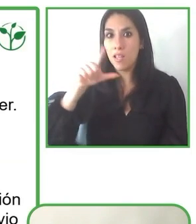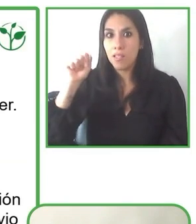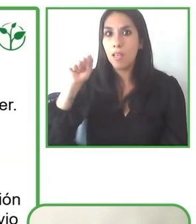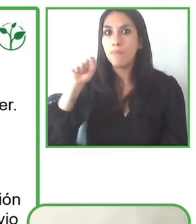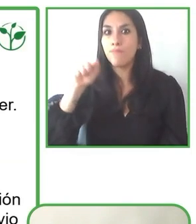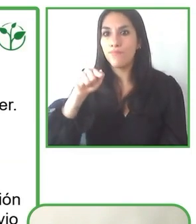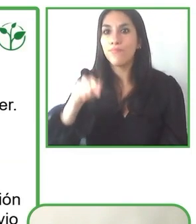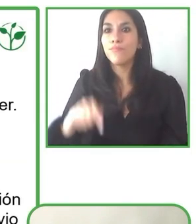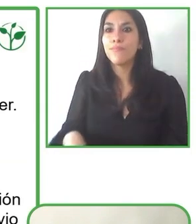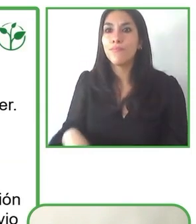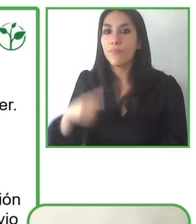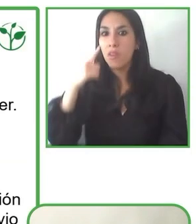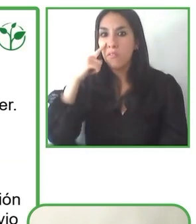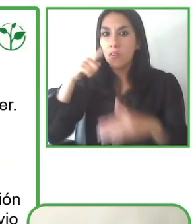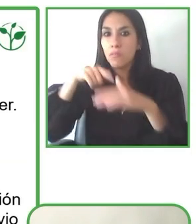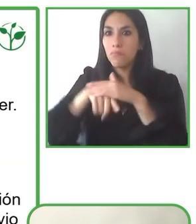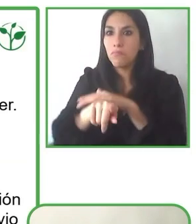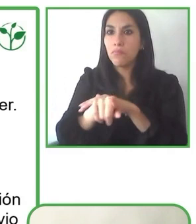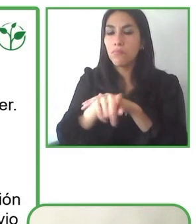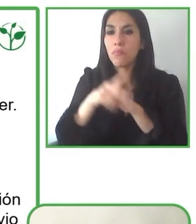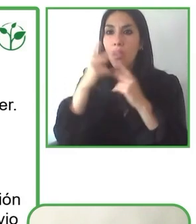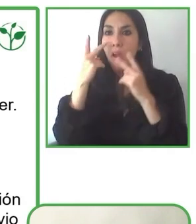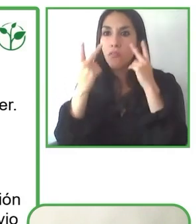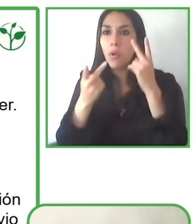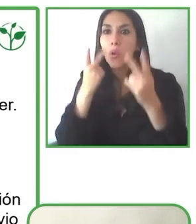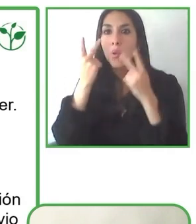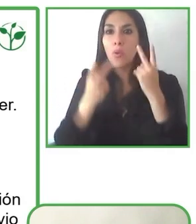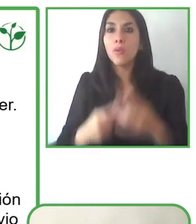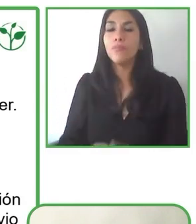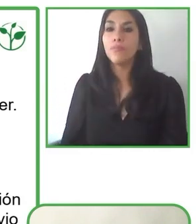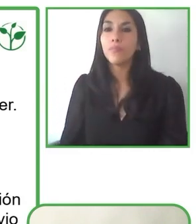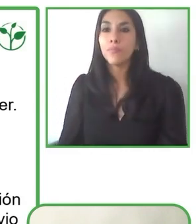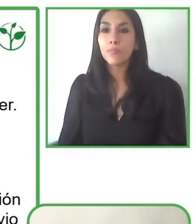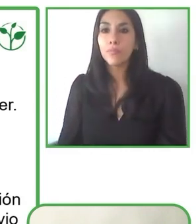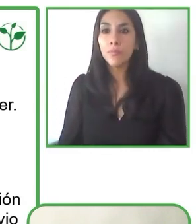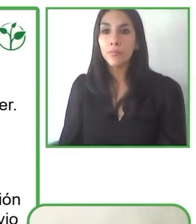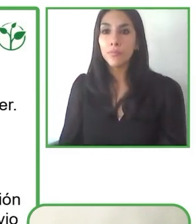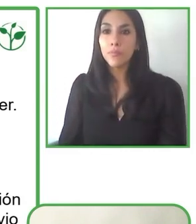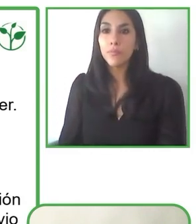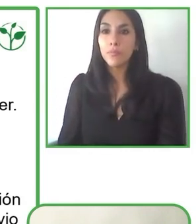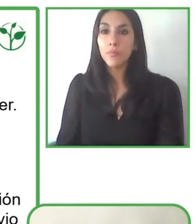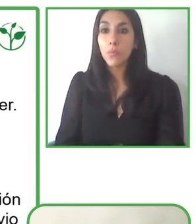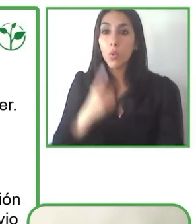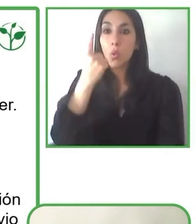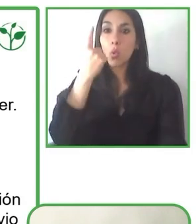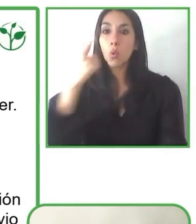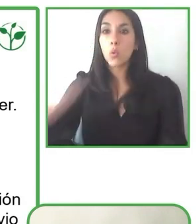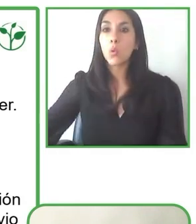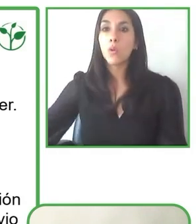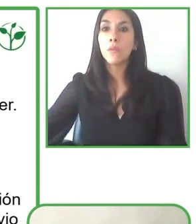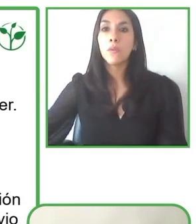Muy buena pregunta, de hecho, Yo creo que en general hay una problemática en el mundo que el mundo no es accesible.